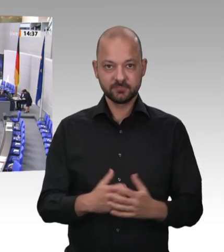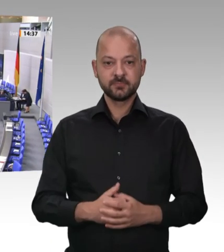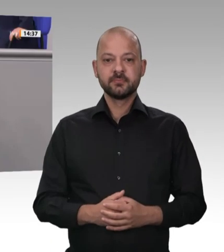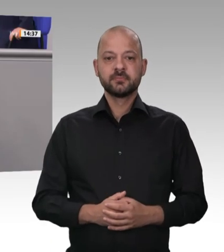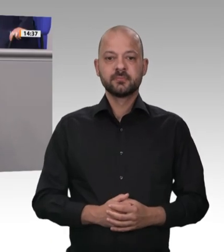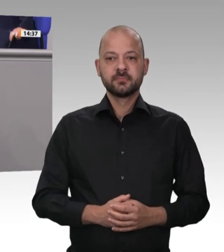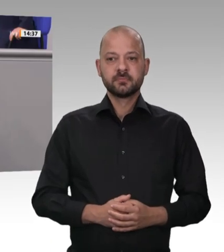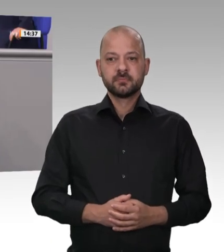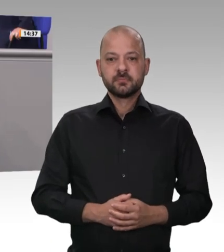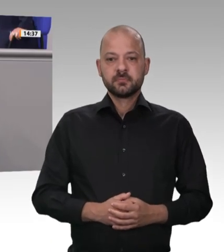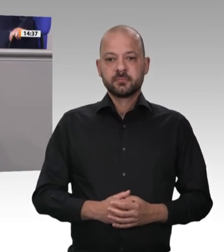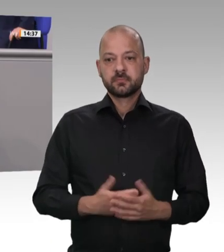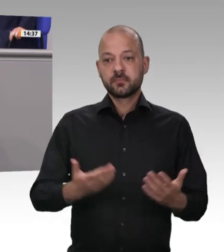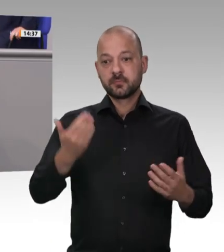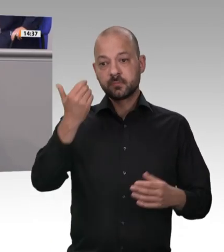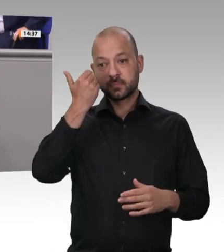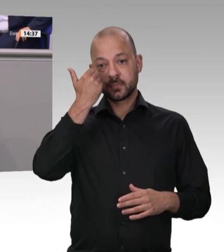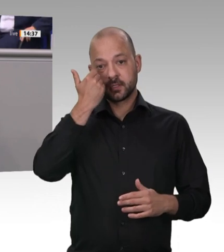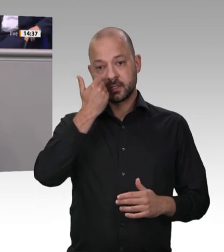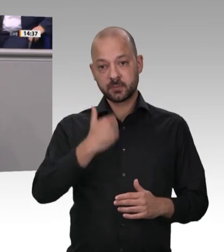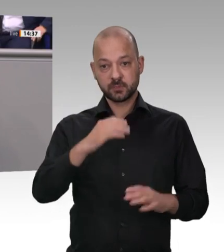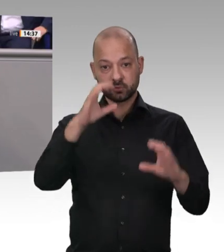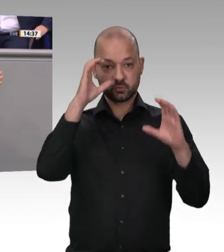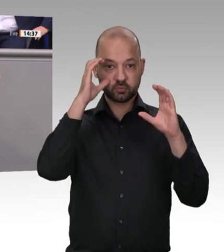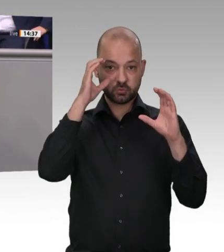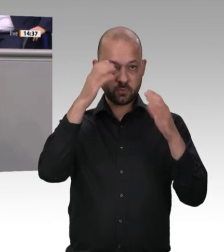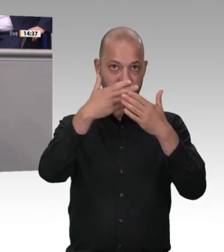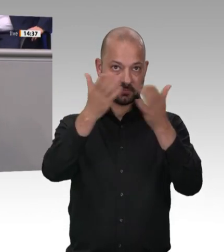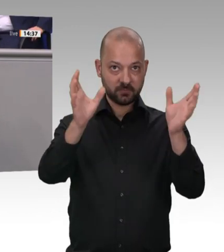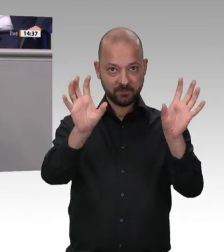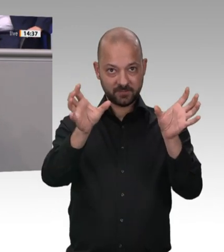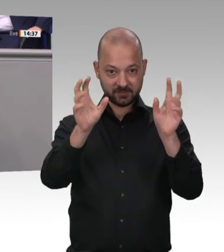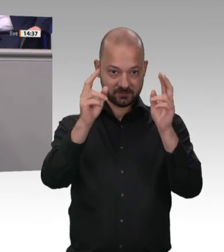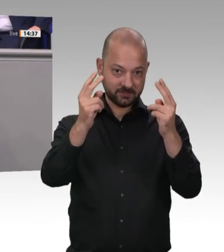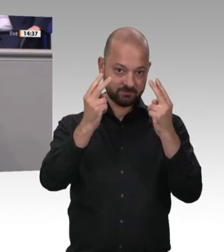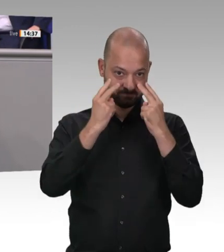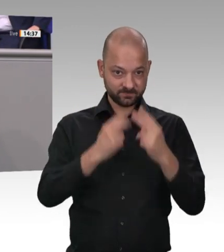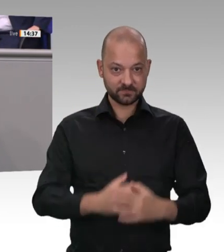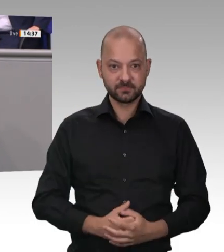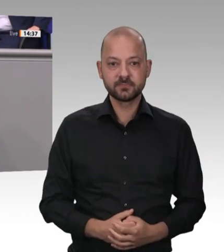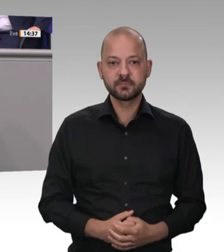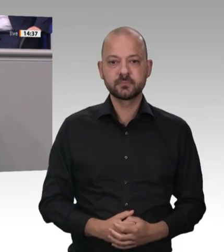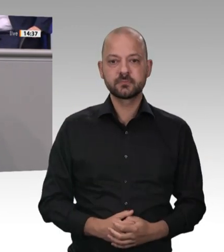brauchen wir eigentlich nicht zu diskutieren. Ich denke, alle Fraktionen im Deutschen